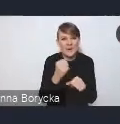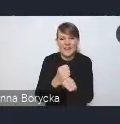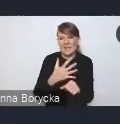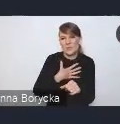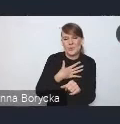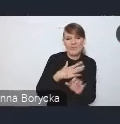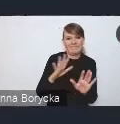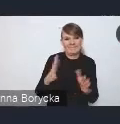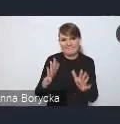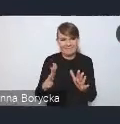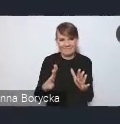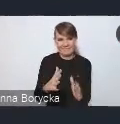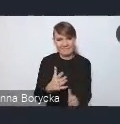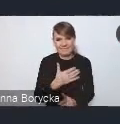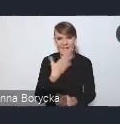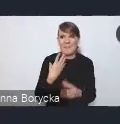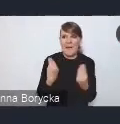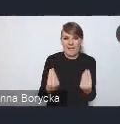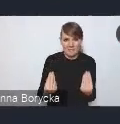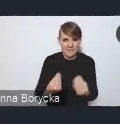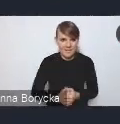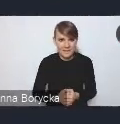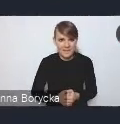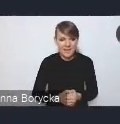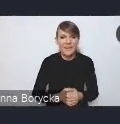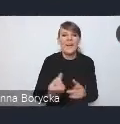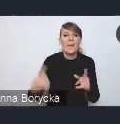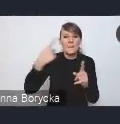a towarzyszący temu chaos przestrzenny i estetyczny